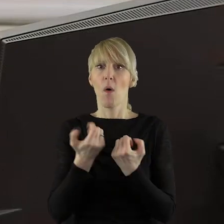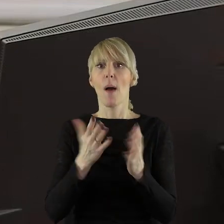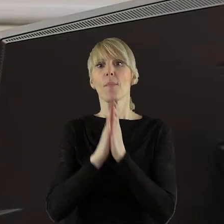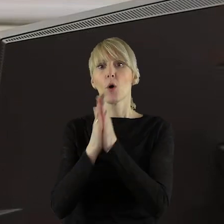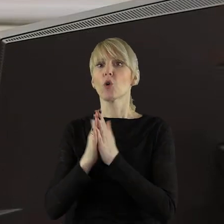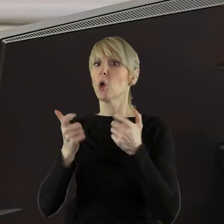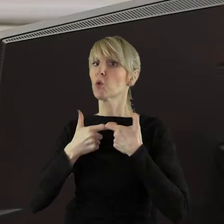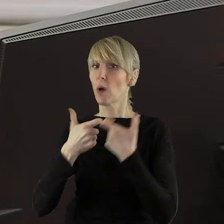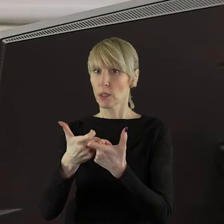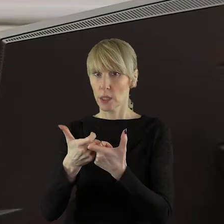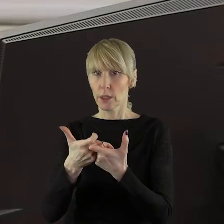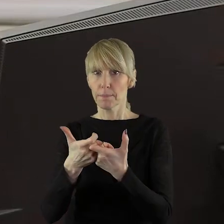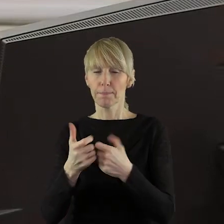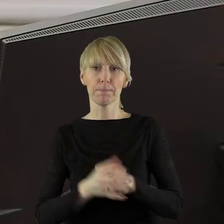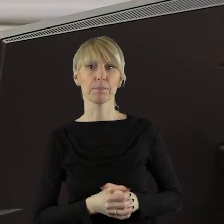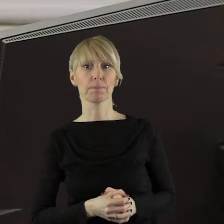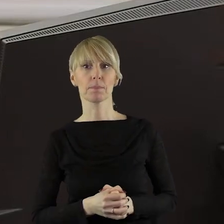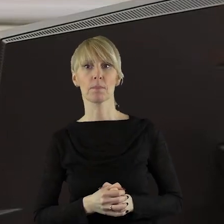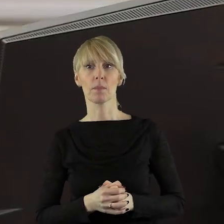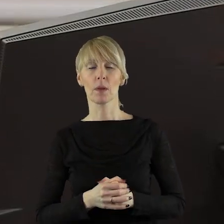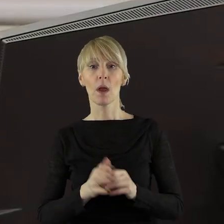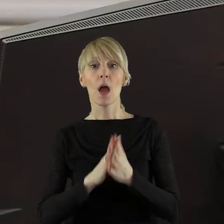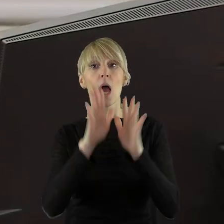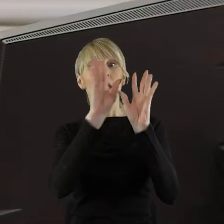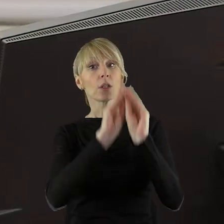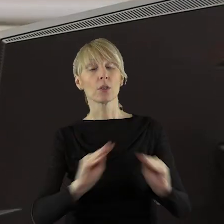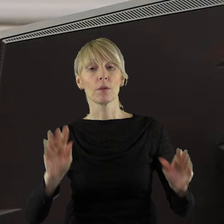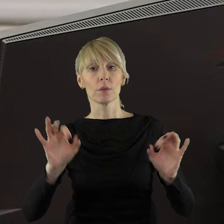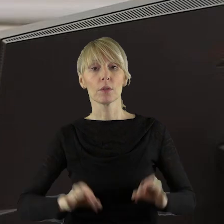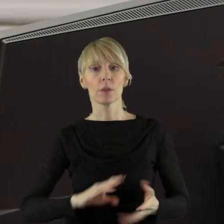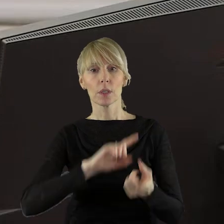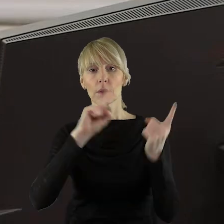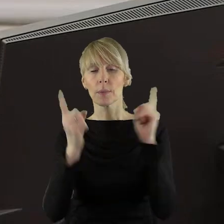w danym momencie. Szanowni Państwo! W punkcie 5.1 w sprawie zmian budżetu